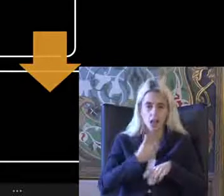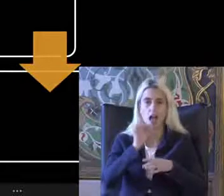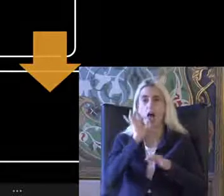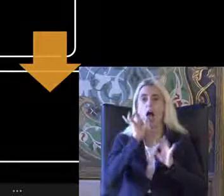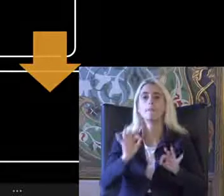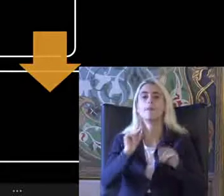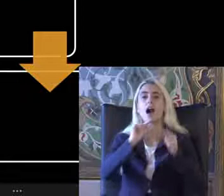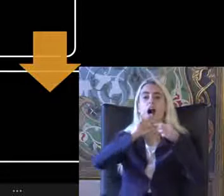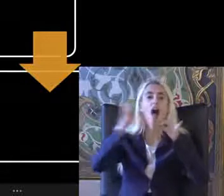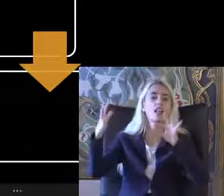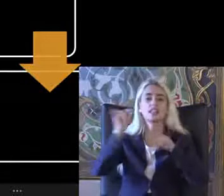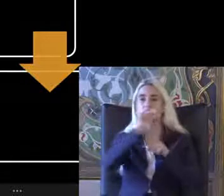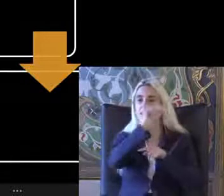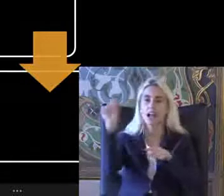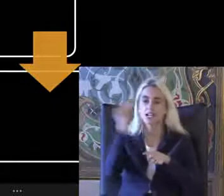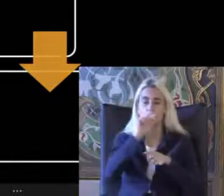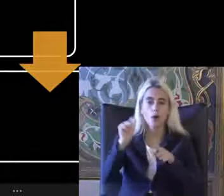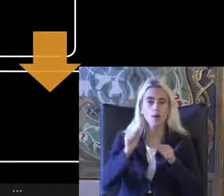Uygulamasını birlikte